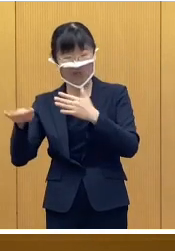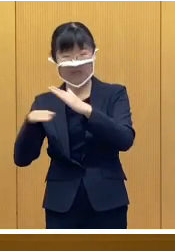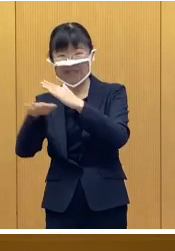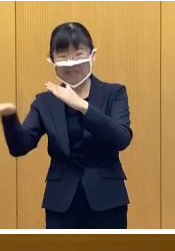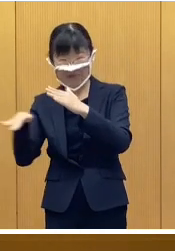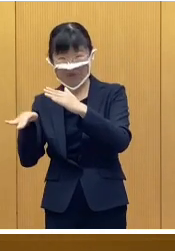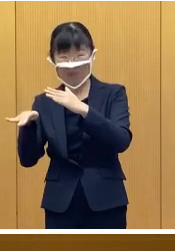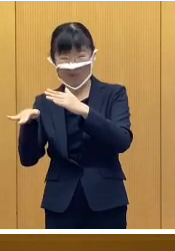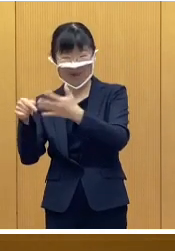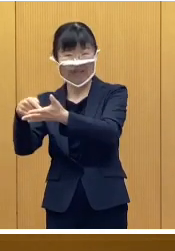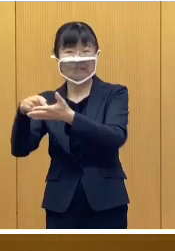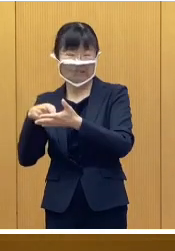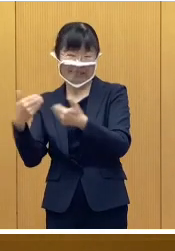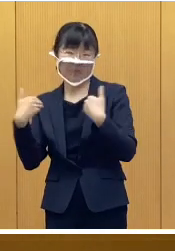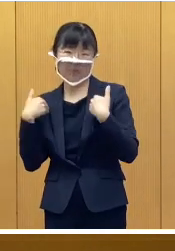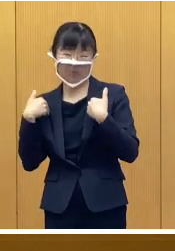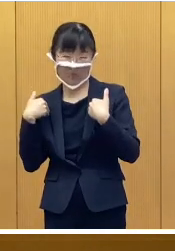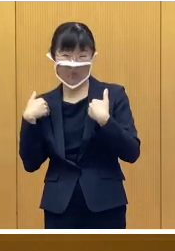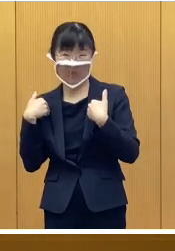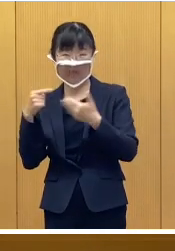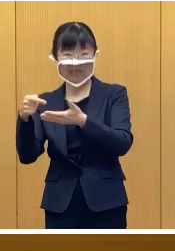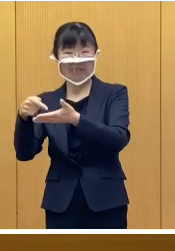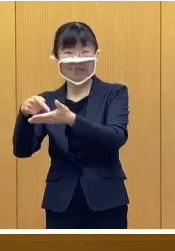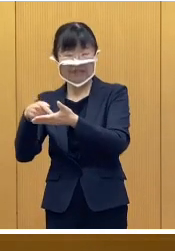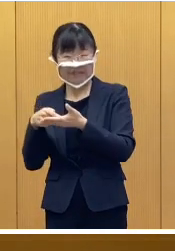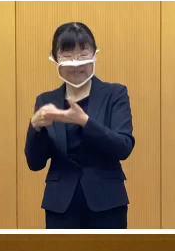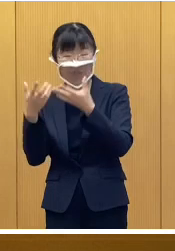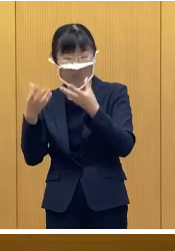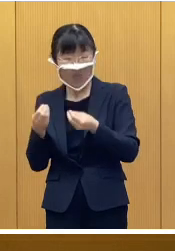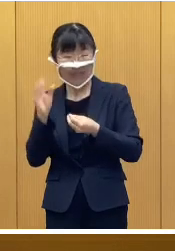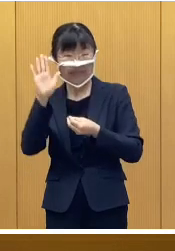申請が必要で申請を受付後